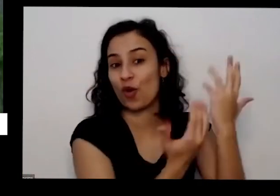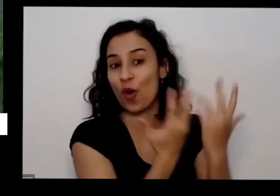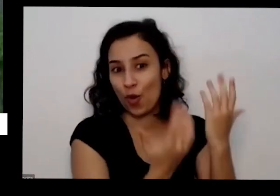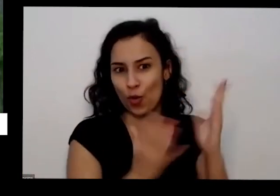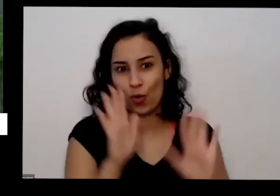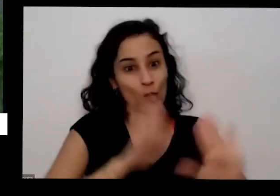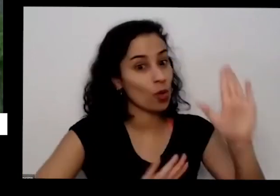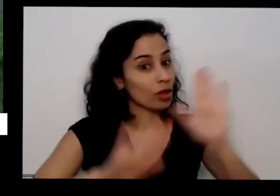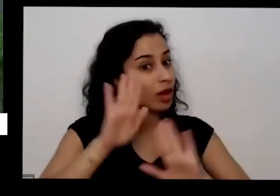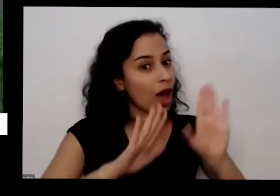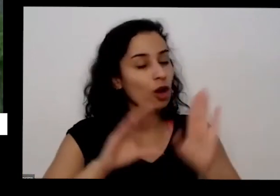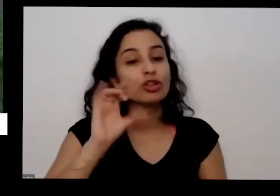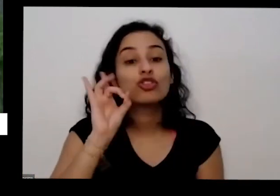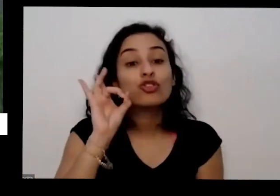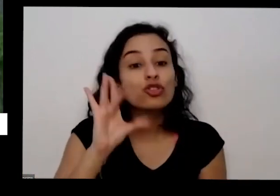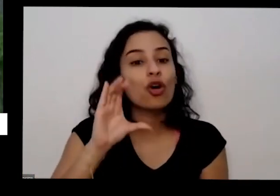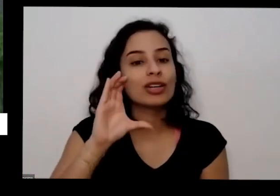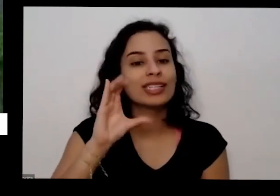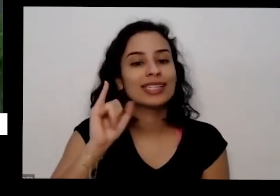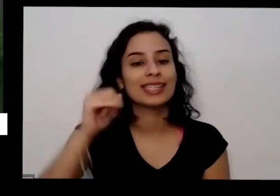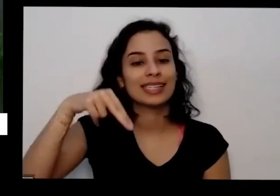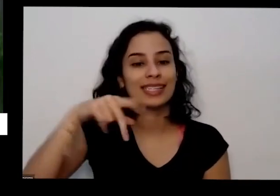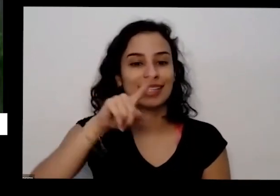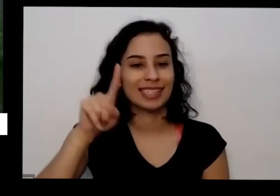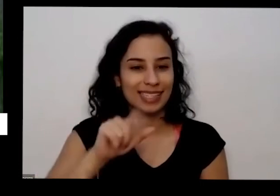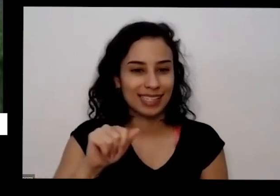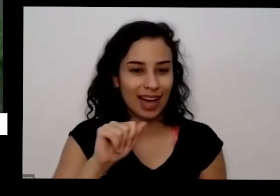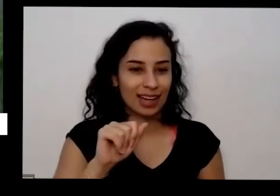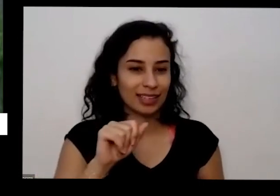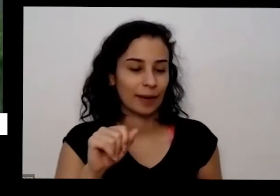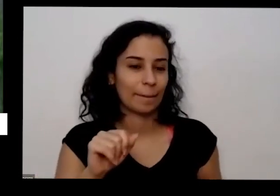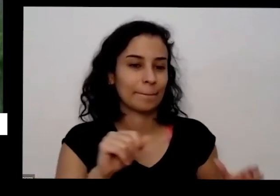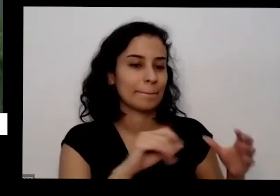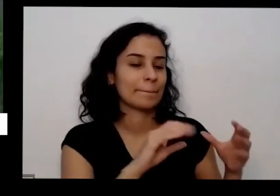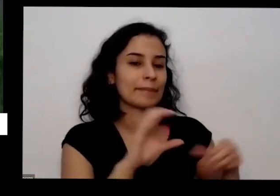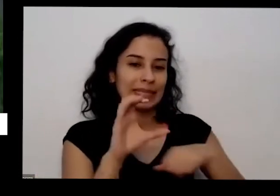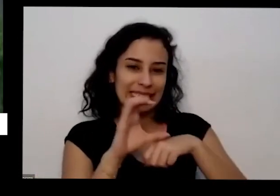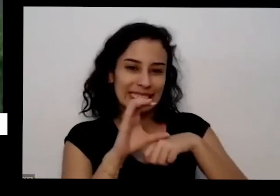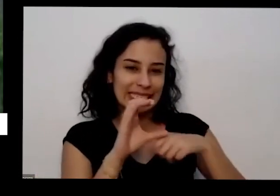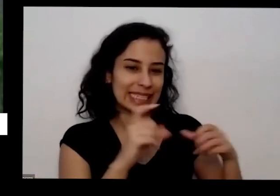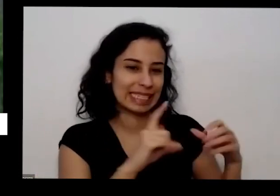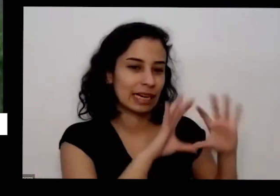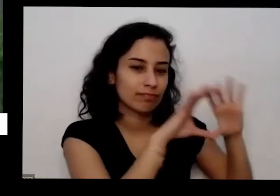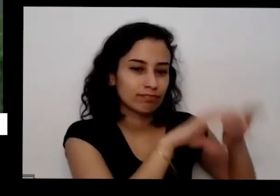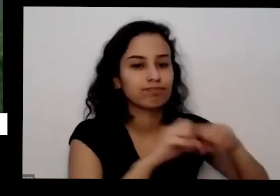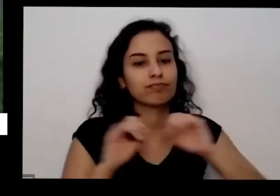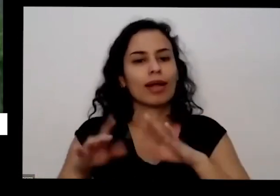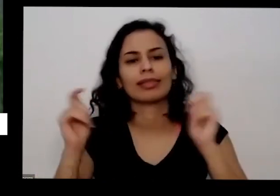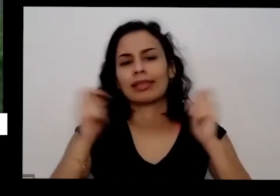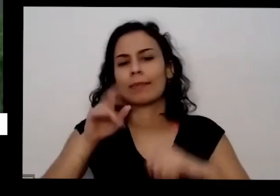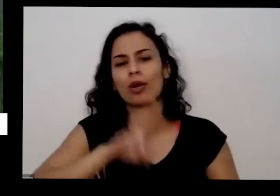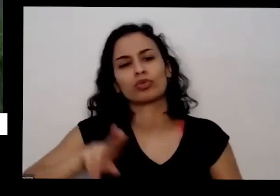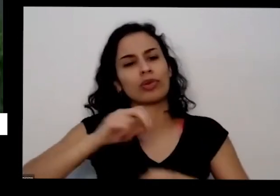pega cinza põe no Balde eu vou para casa e vai dá para usar o ano inteiro e não pode ser Sisu de